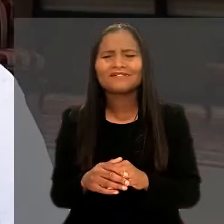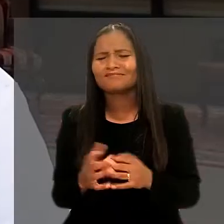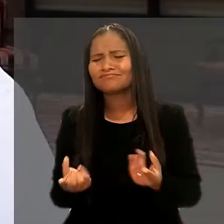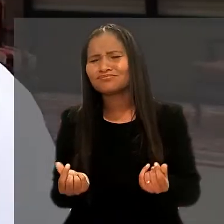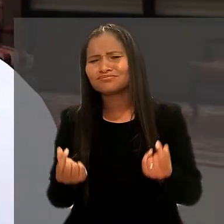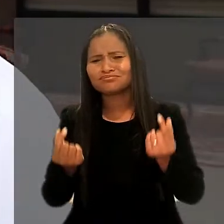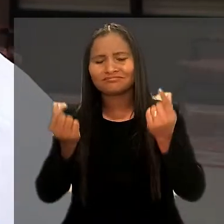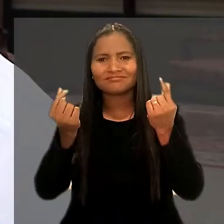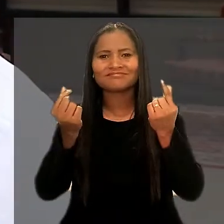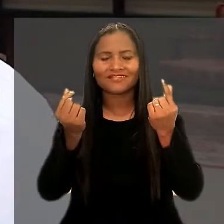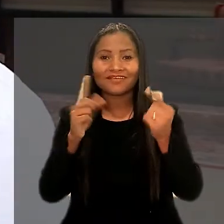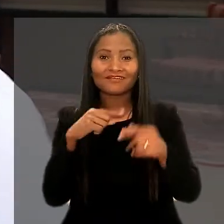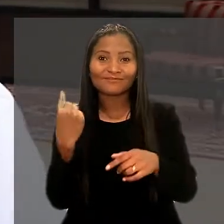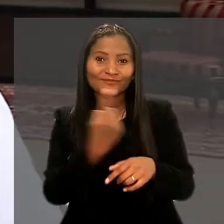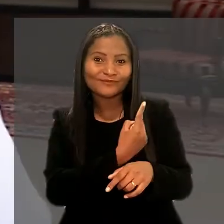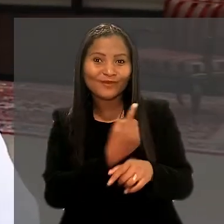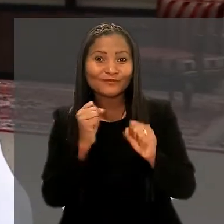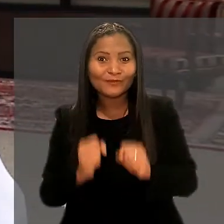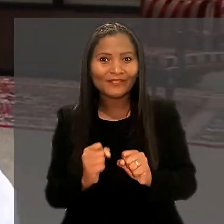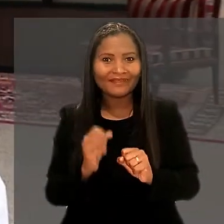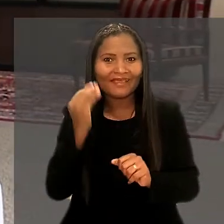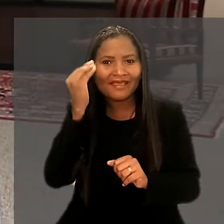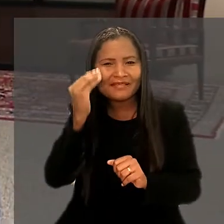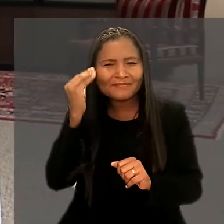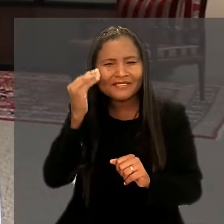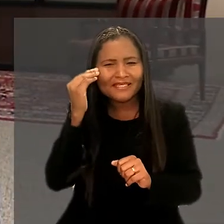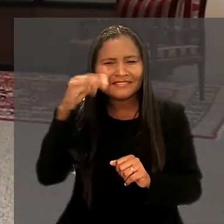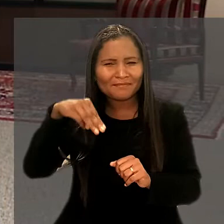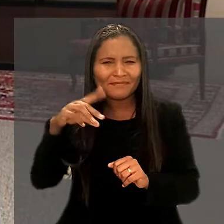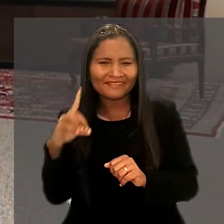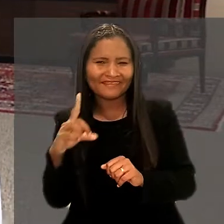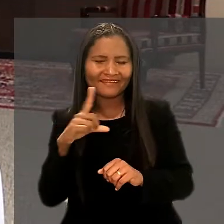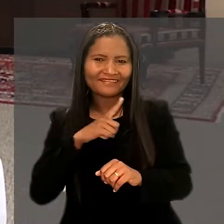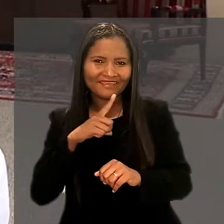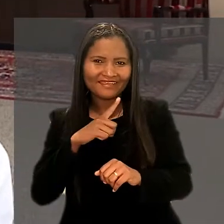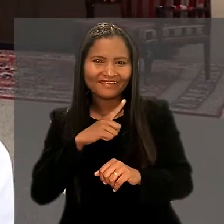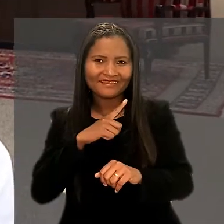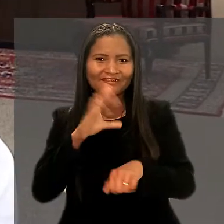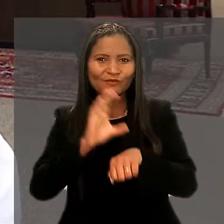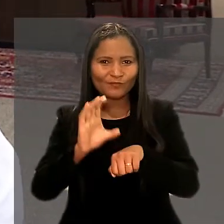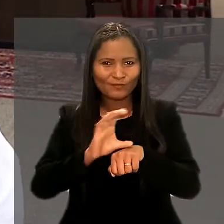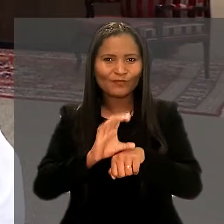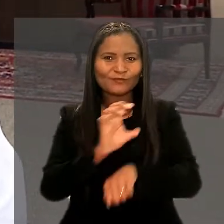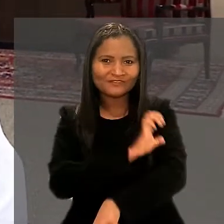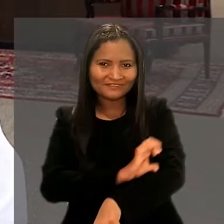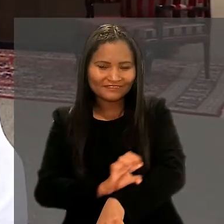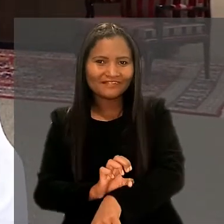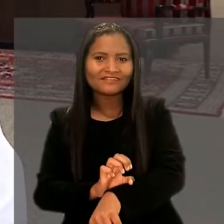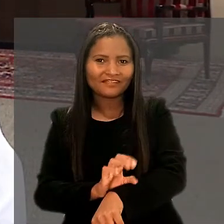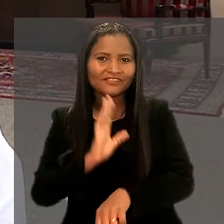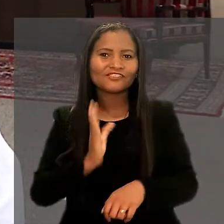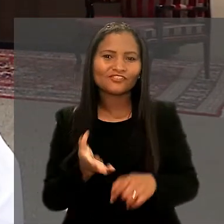"Foi bastante enriquecedor poder trazer tanto a experiência que o IMD tem nesse curso de residência